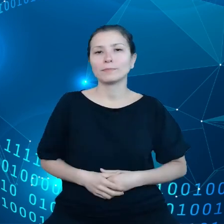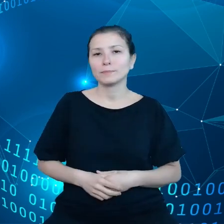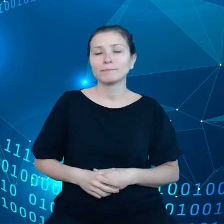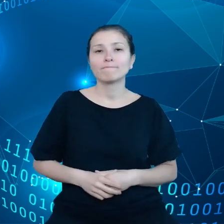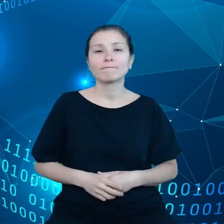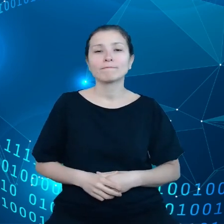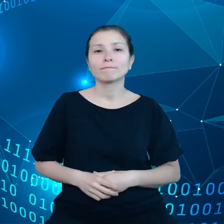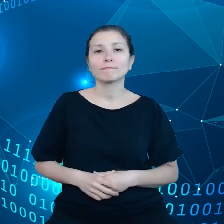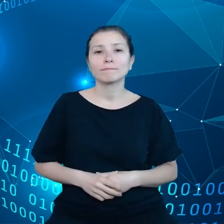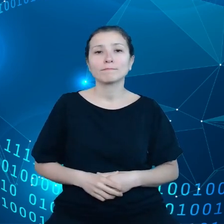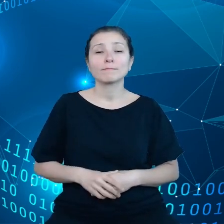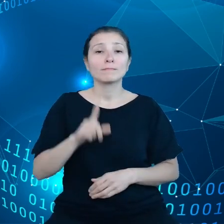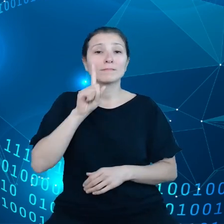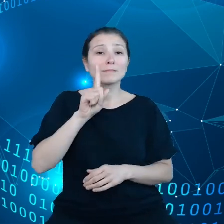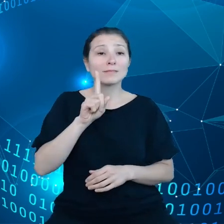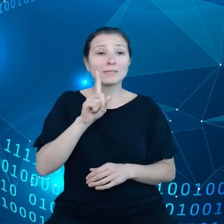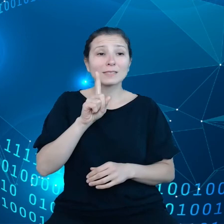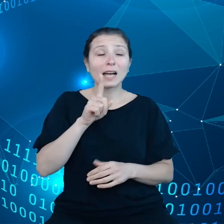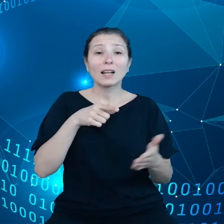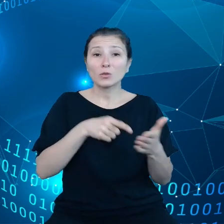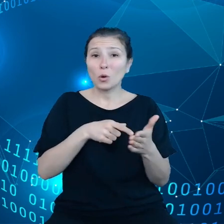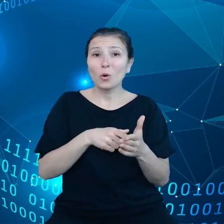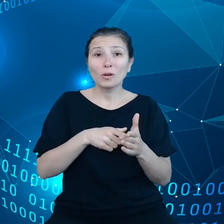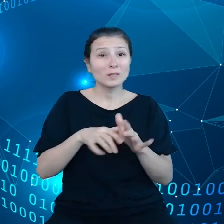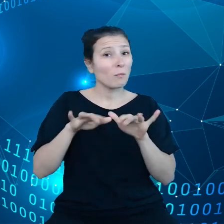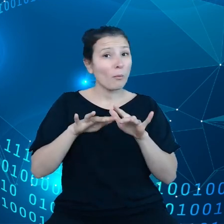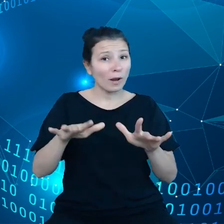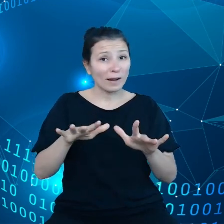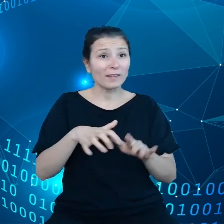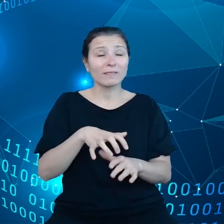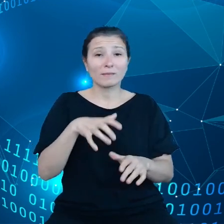nie jest jeszcze dość rozpowszechnione, dlatego proponujemy nasze cele.